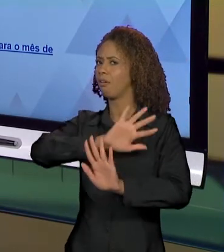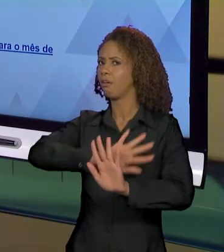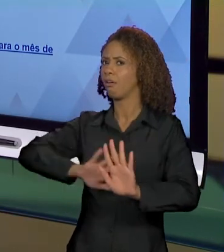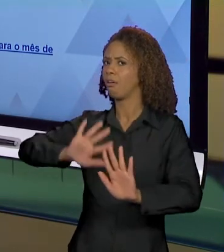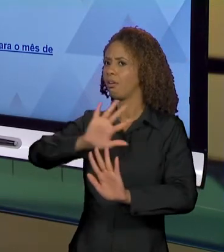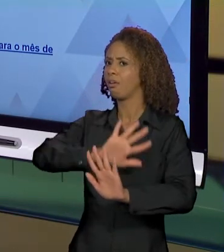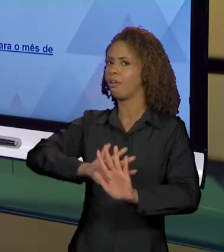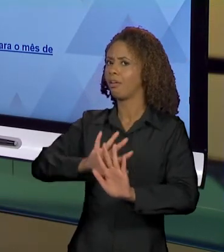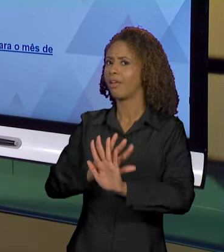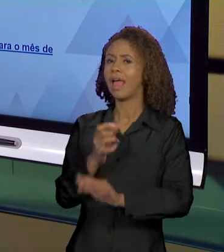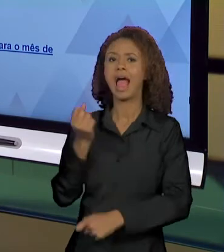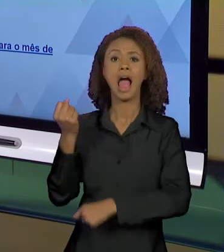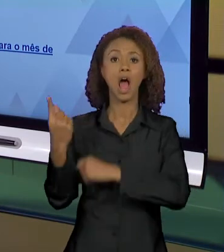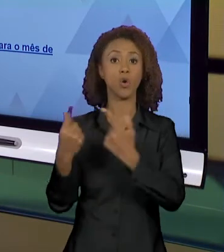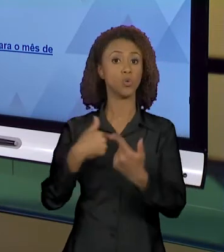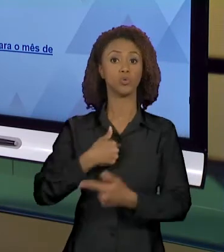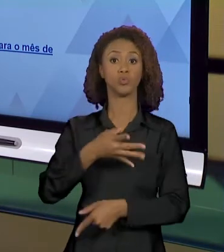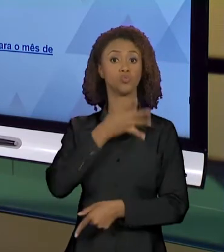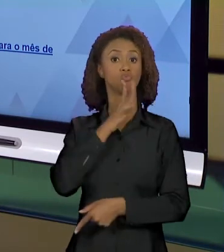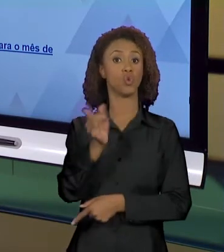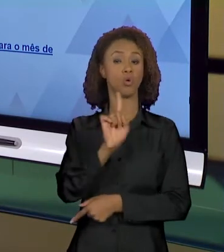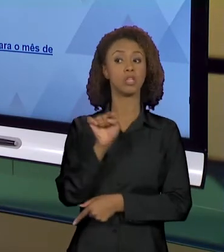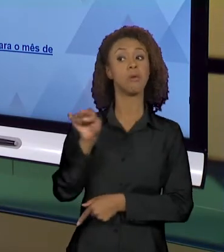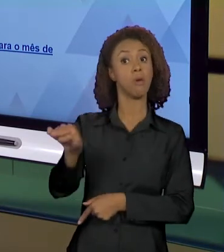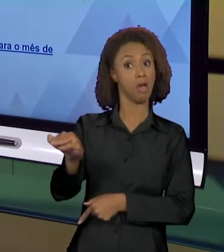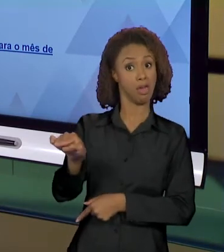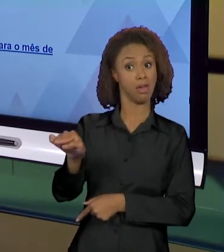QUE NÓS NÃO SABEMOS, MAS QUE ELES ESTÃO ALI